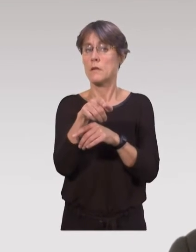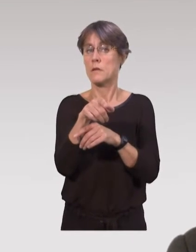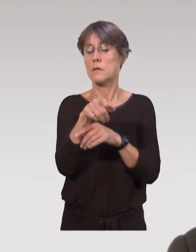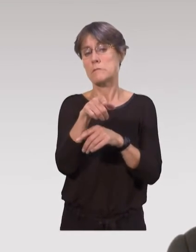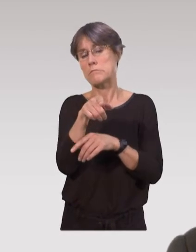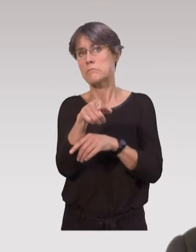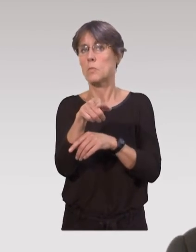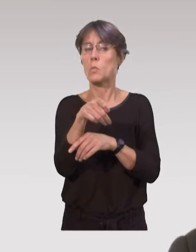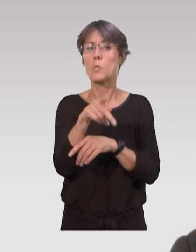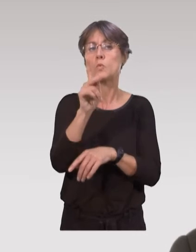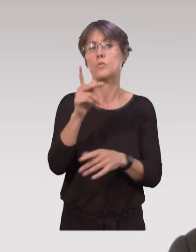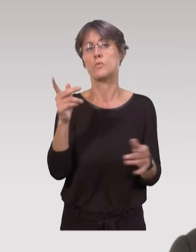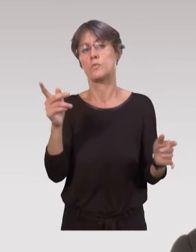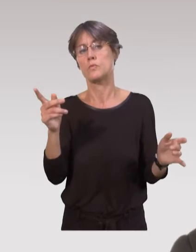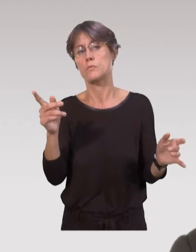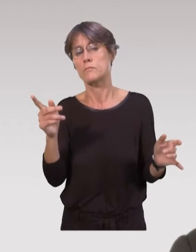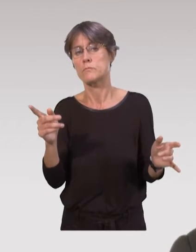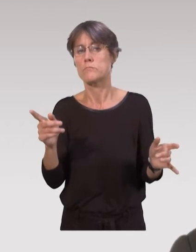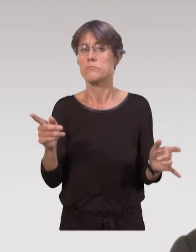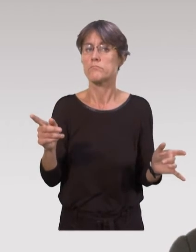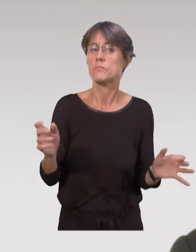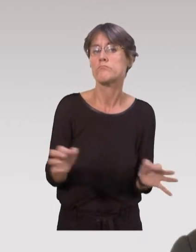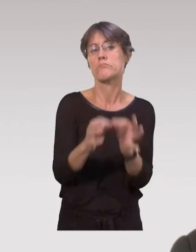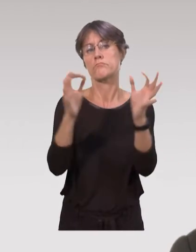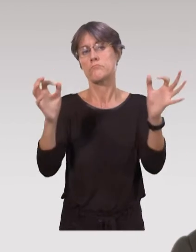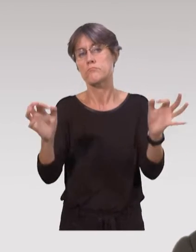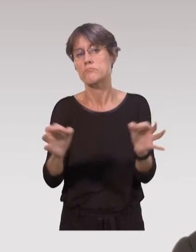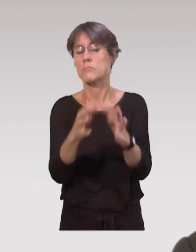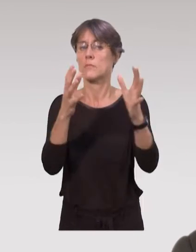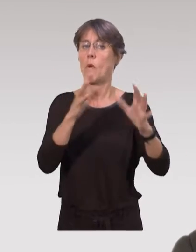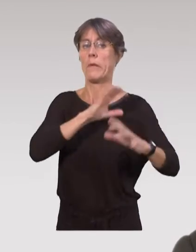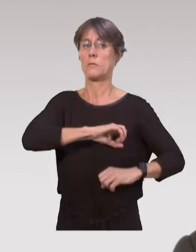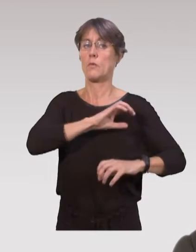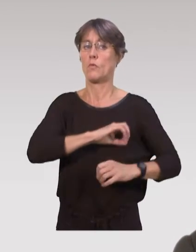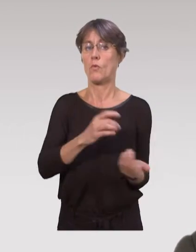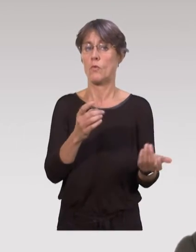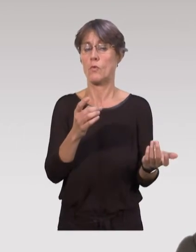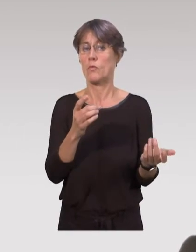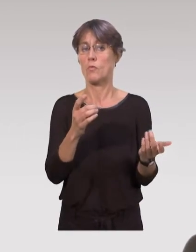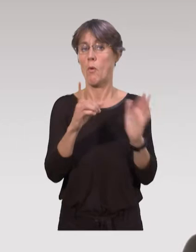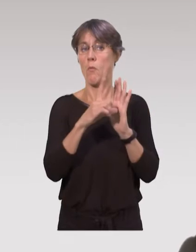Il existe d’autres dispositifs mais ils sont un peu plus ponctuels,